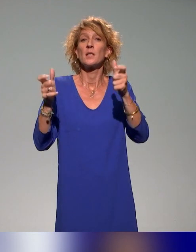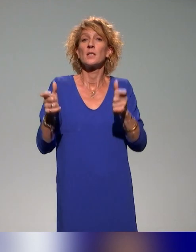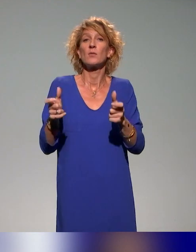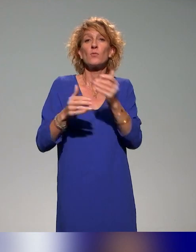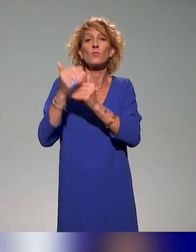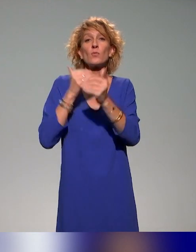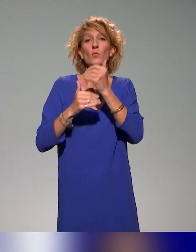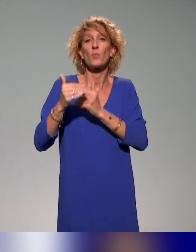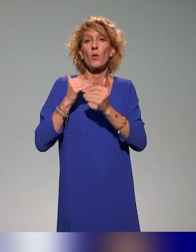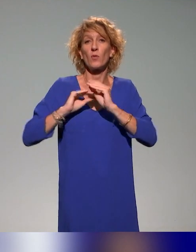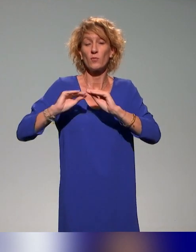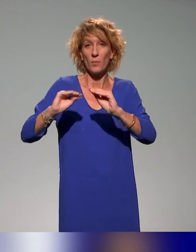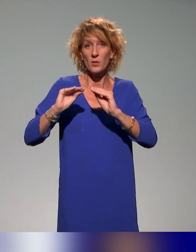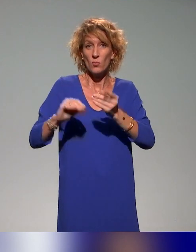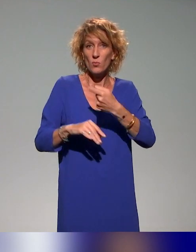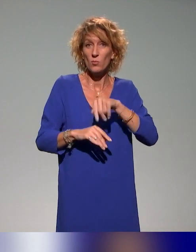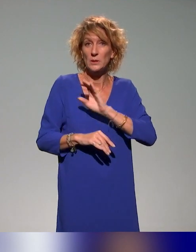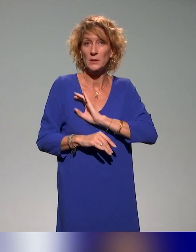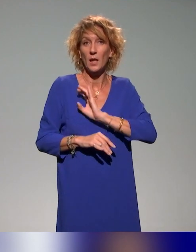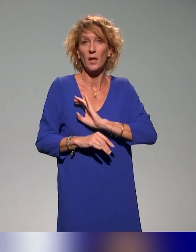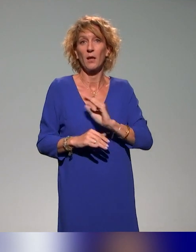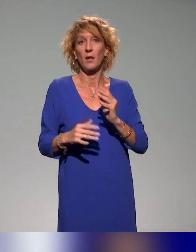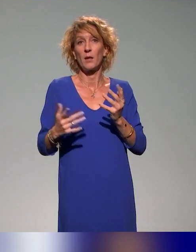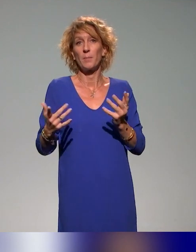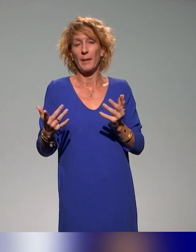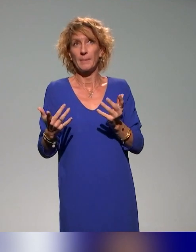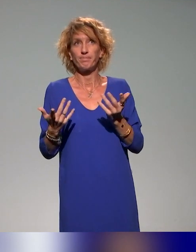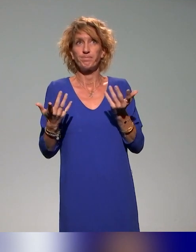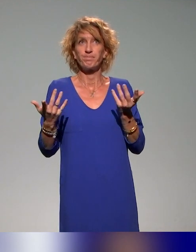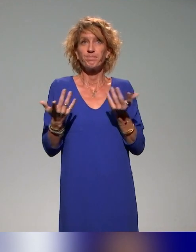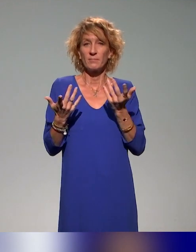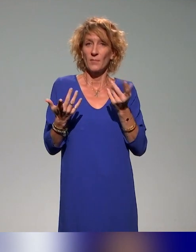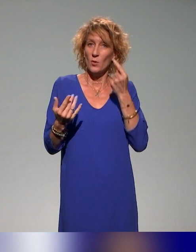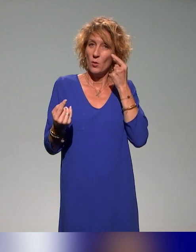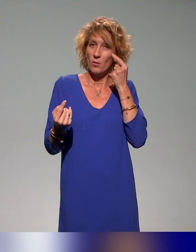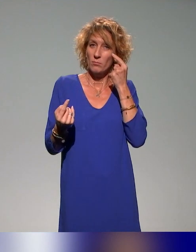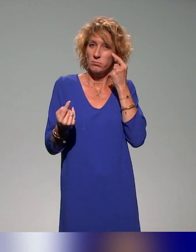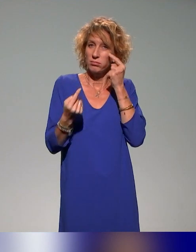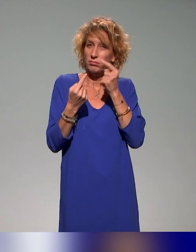on essaye là aussi d'avoir en tout cas cette dimension inclusive dans toutes nos formations.